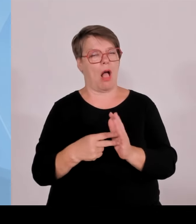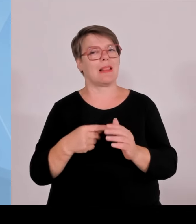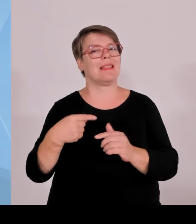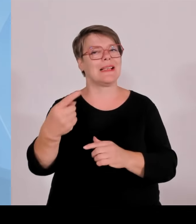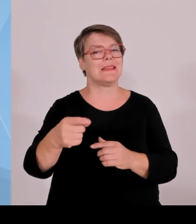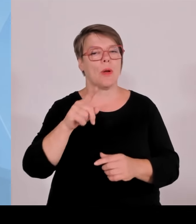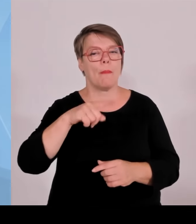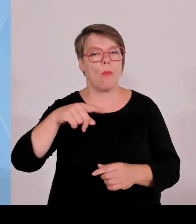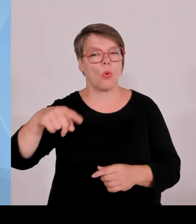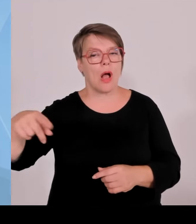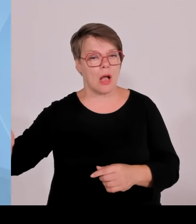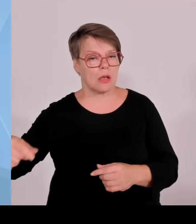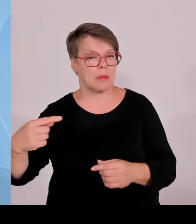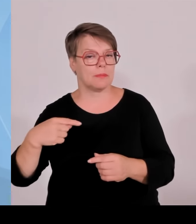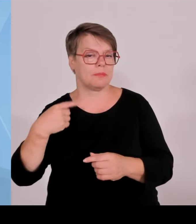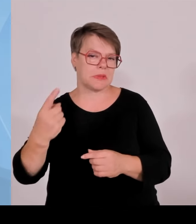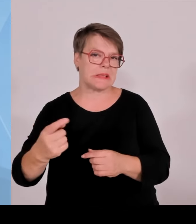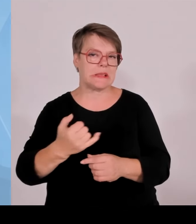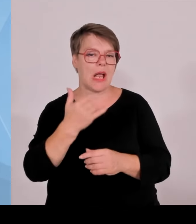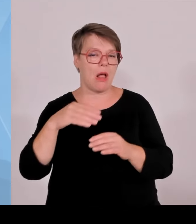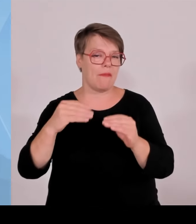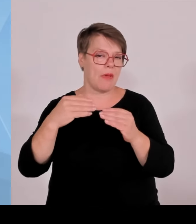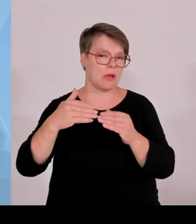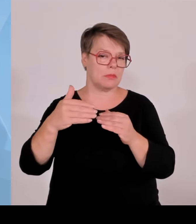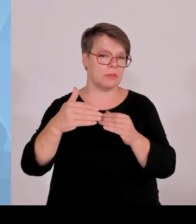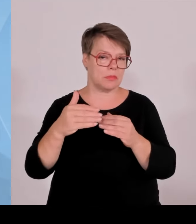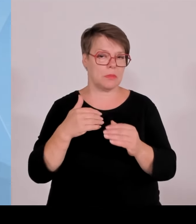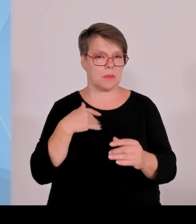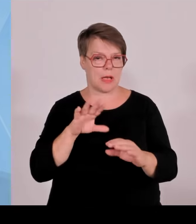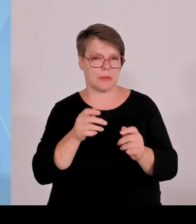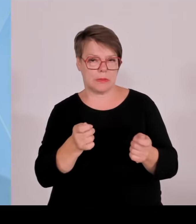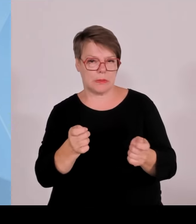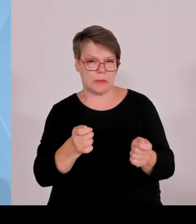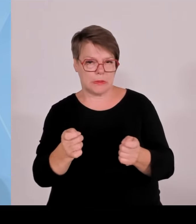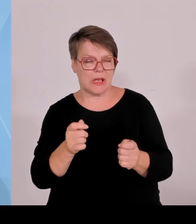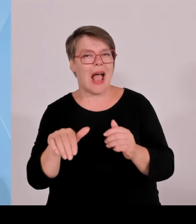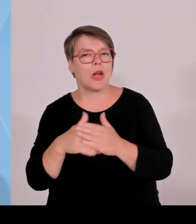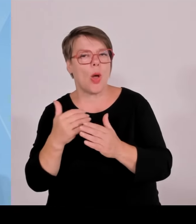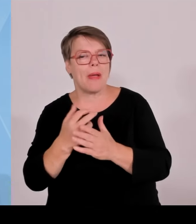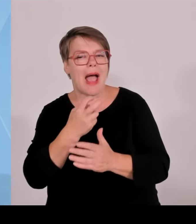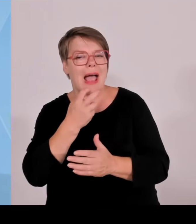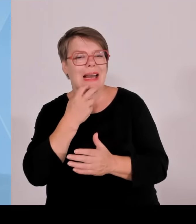in die Kommunalkasse zu geben, plus optional 0,1 Cent an betroffene